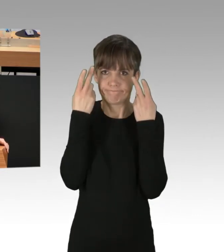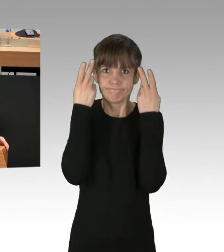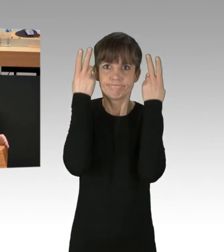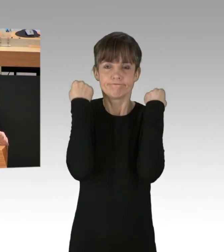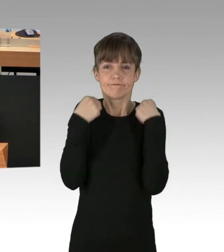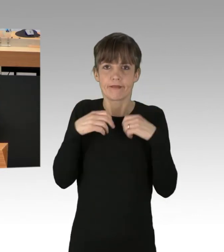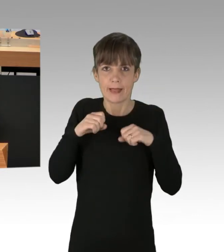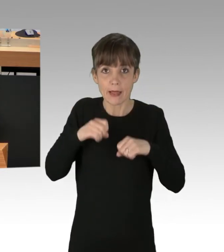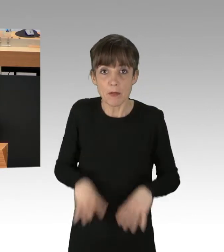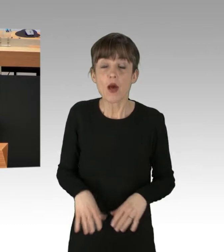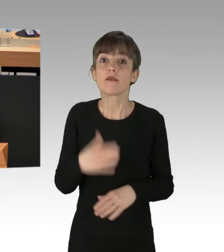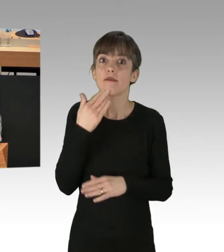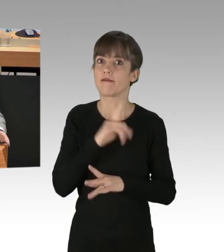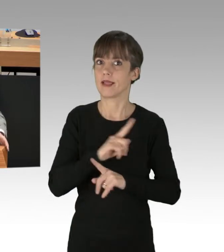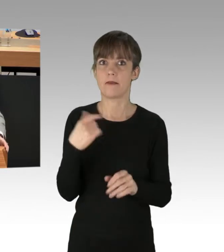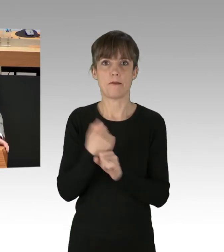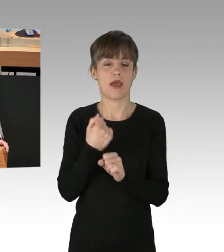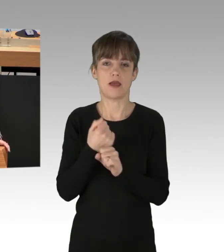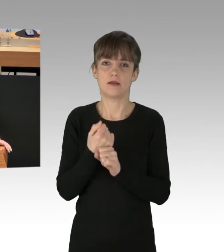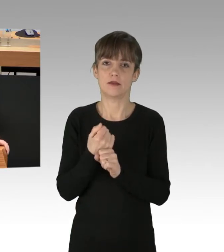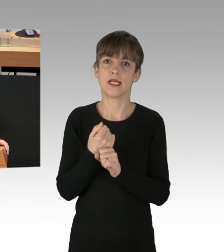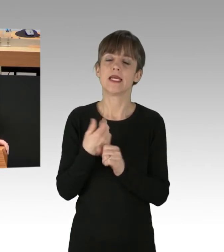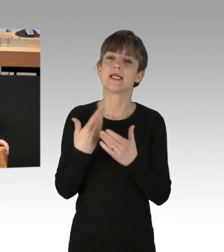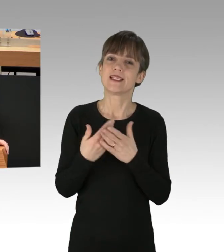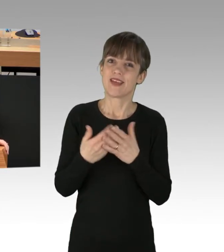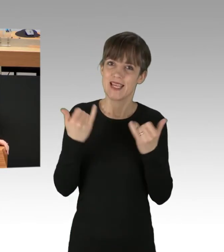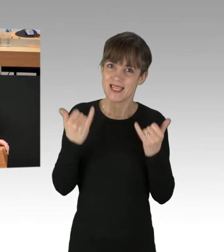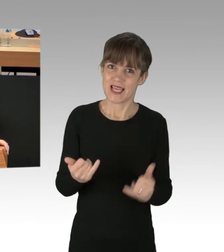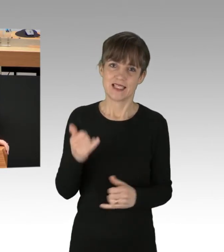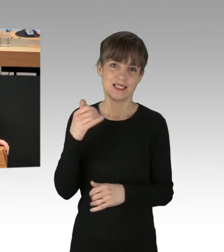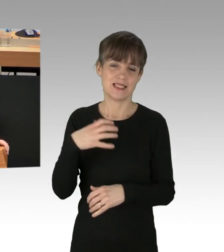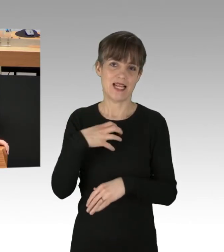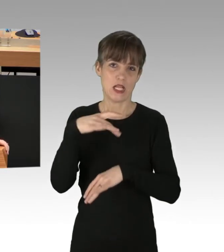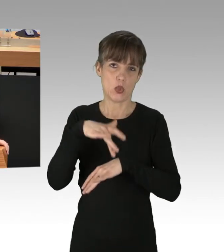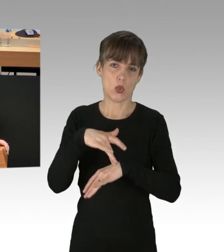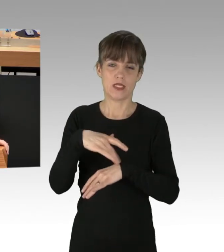Meine Damen und Herren, ich rufe Sie, Senatorinnen und Senatoren der Landesregierung auf,